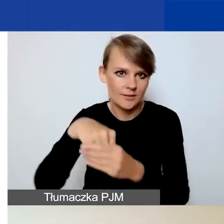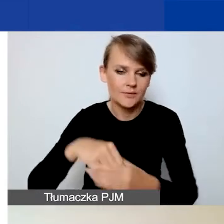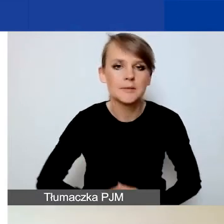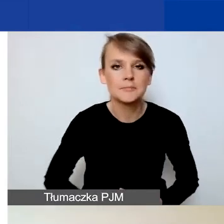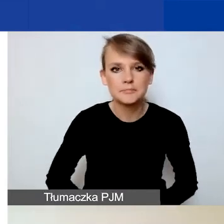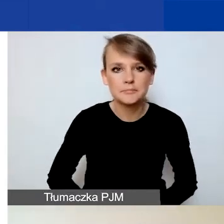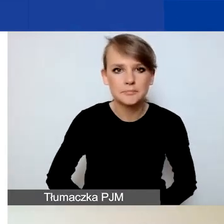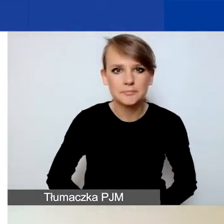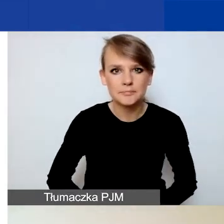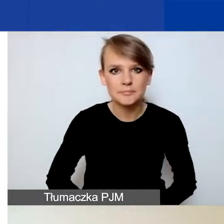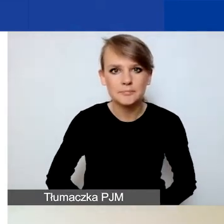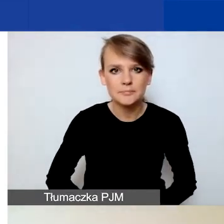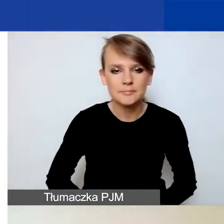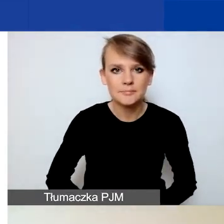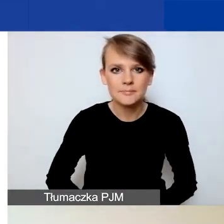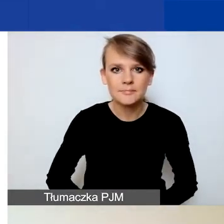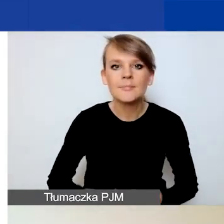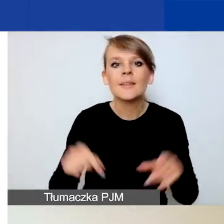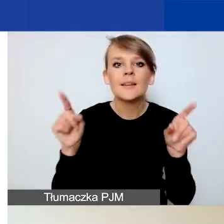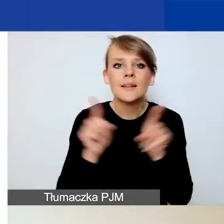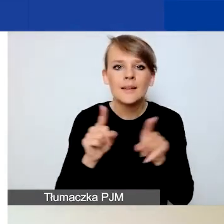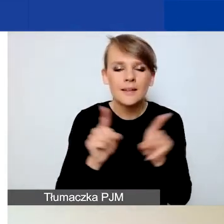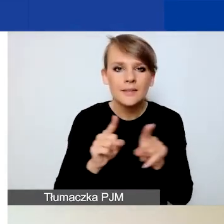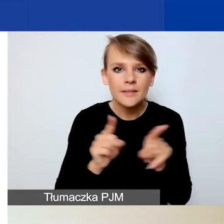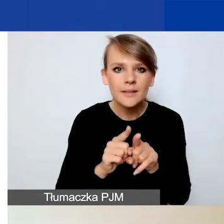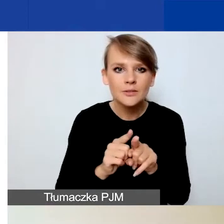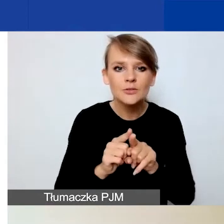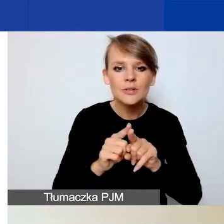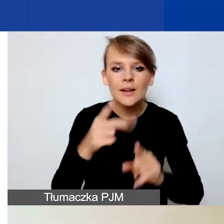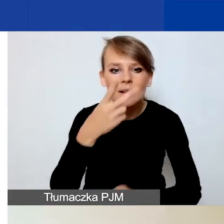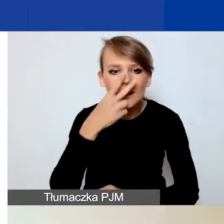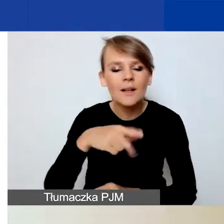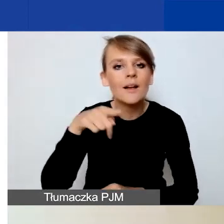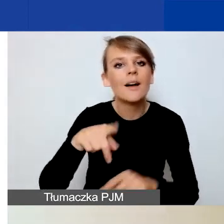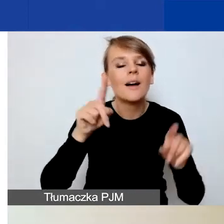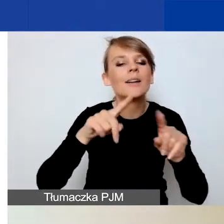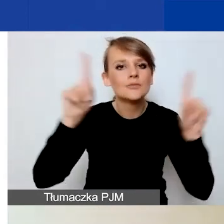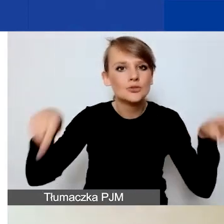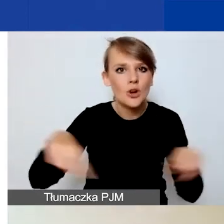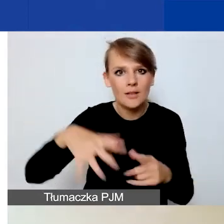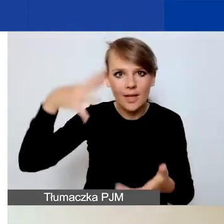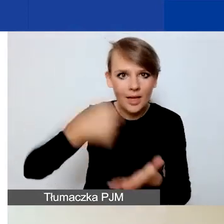Teraz zwracam też uwagę, że na dole strony po lewej stronie